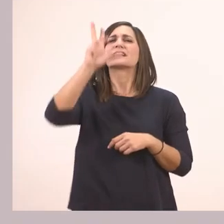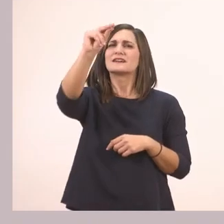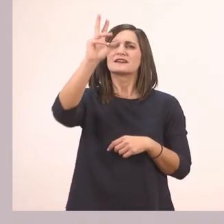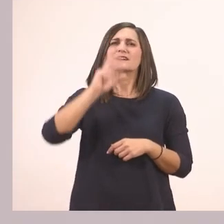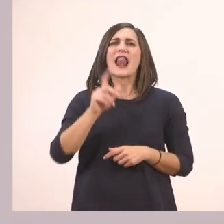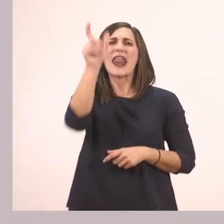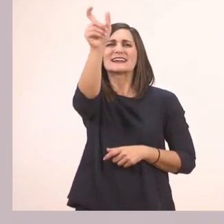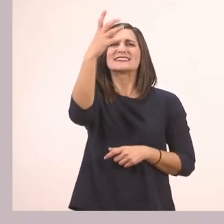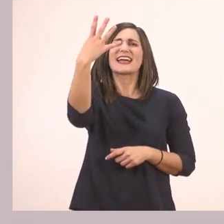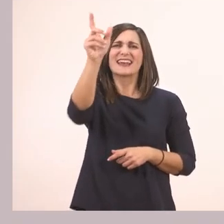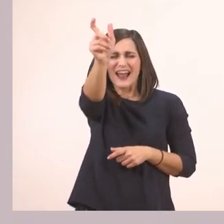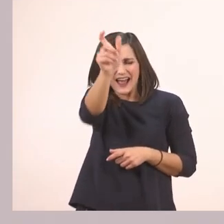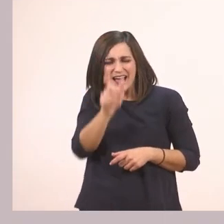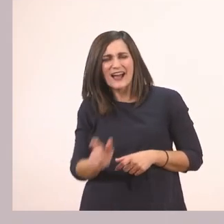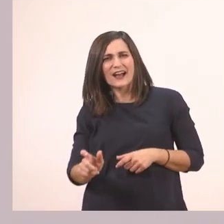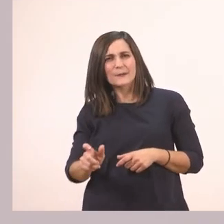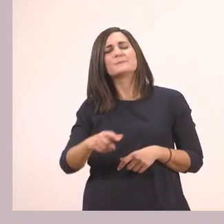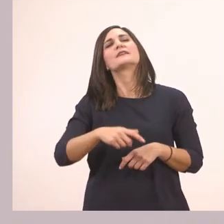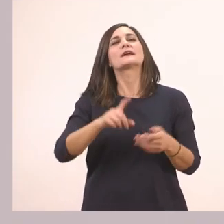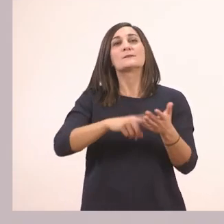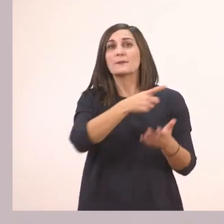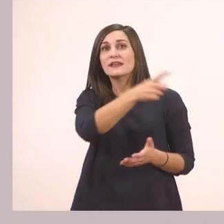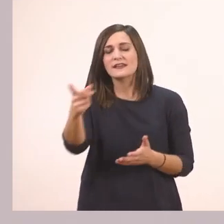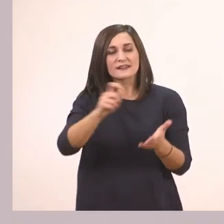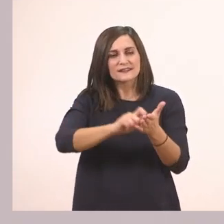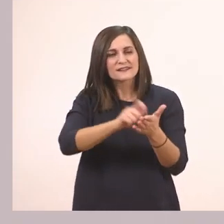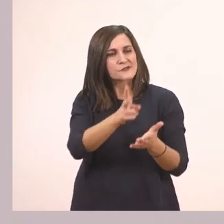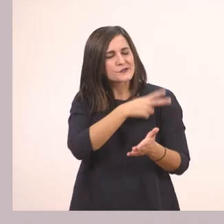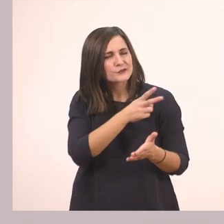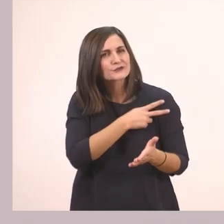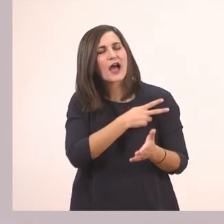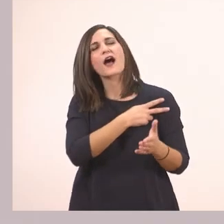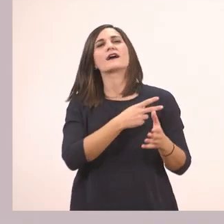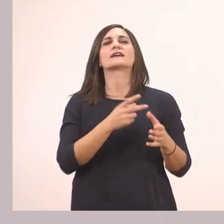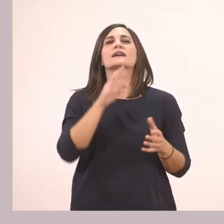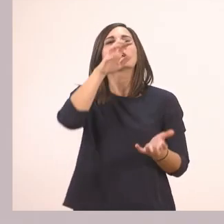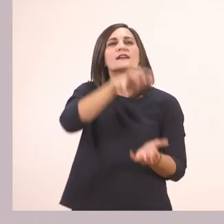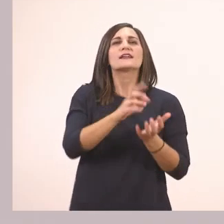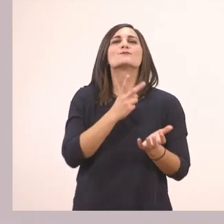Οπότε λέει: Μάθε να γράφεις σωστά τι κρύβει ο ιπποπόταμος μέσα στο κουτί.